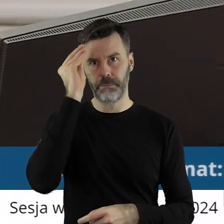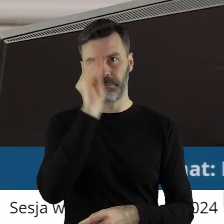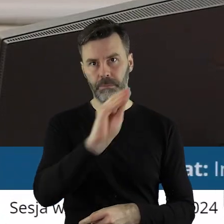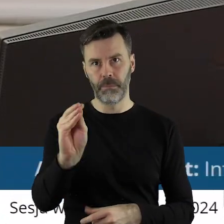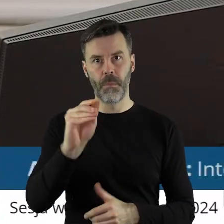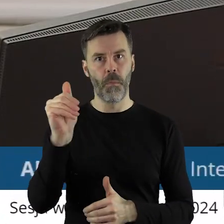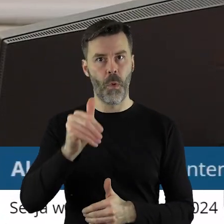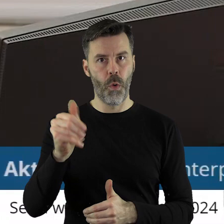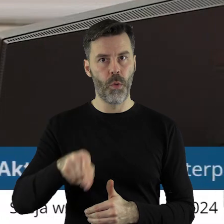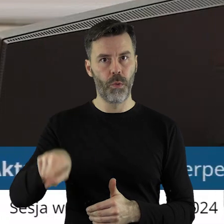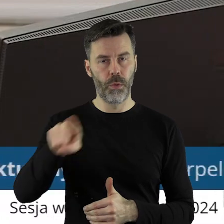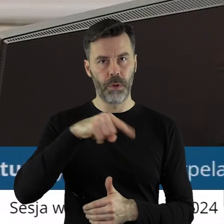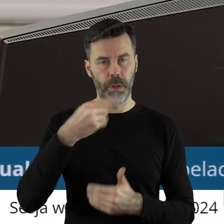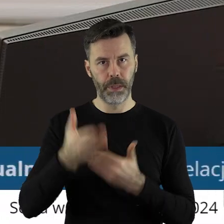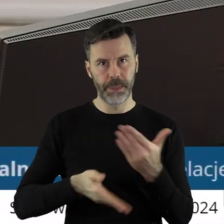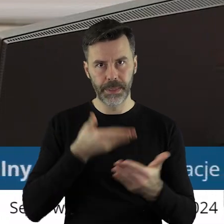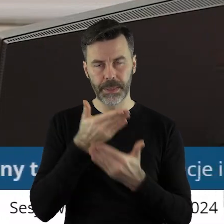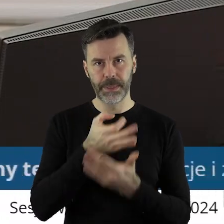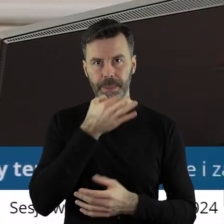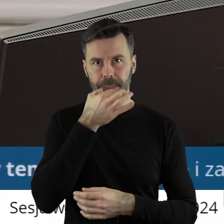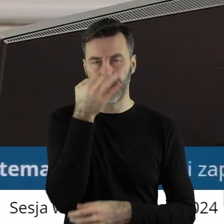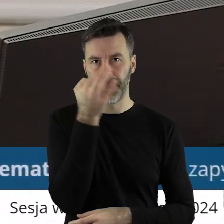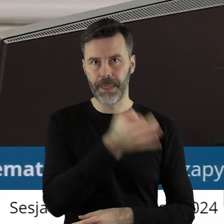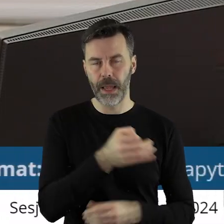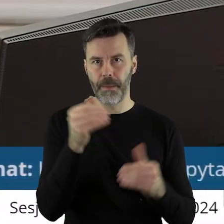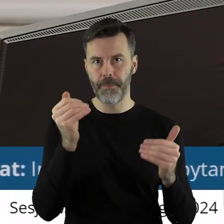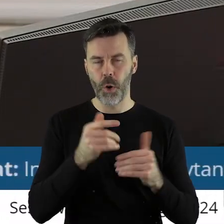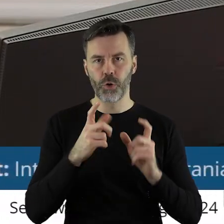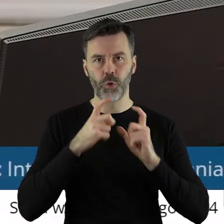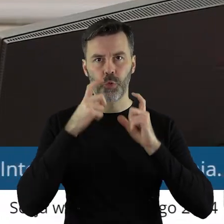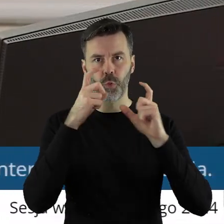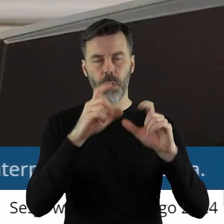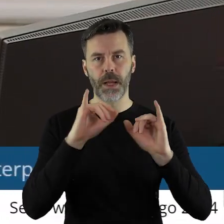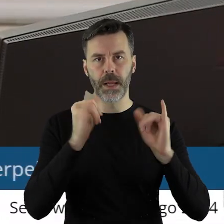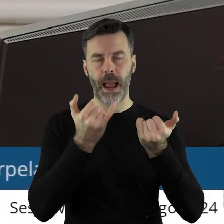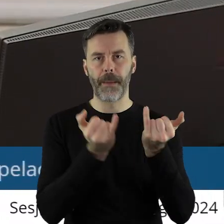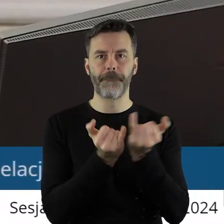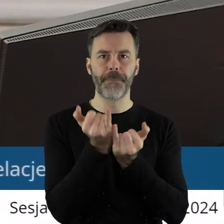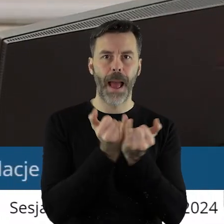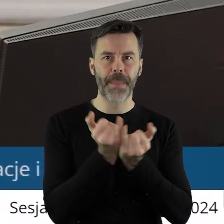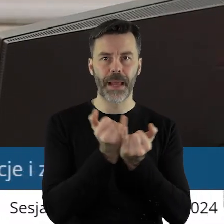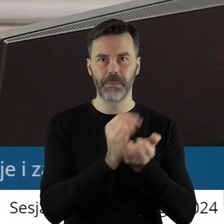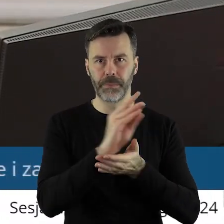że mogą państwo interpelacje i zapytania zgłosić na piśmie. Czy ktoś z państwa